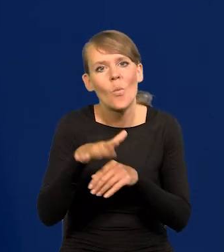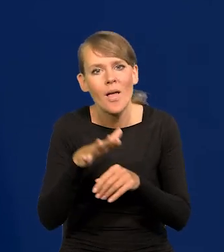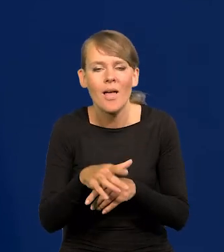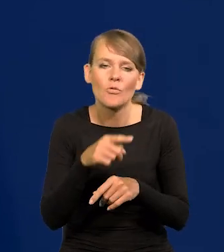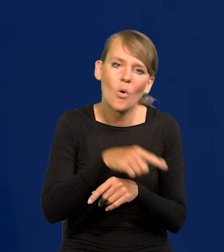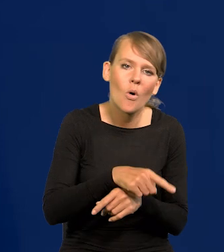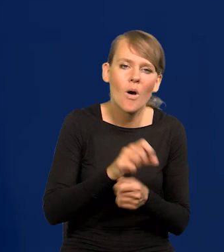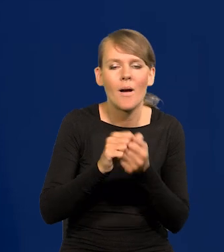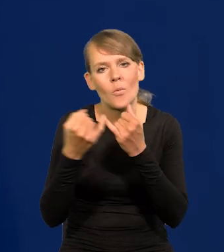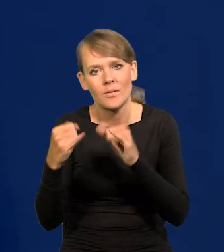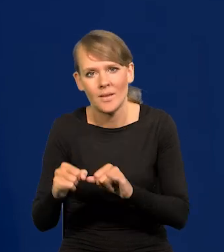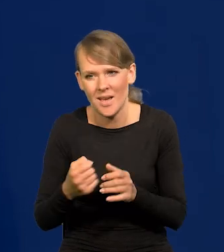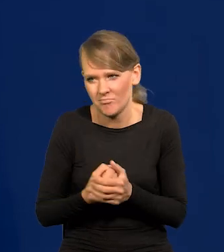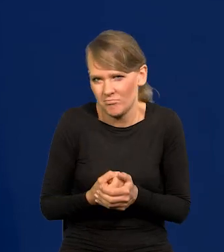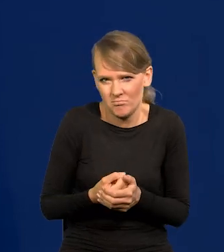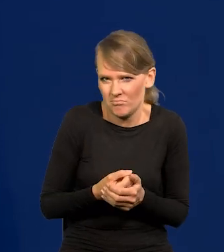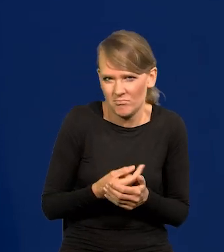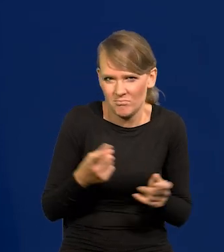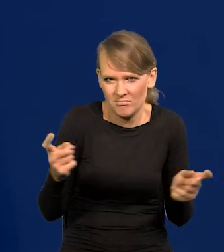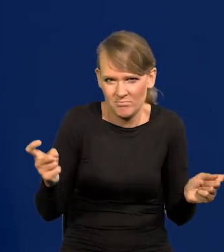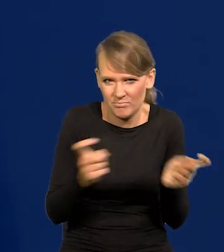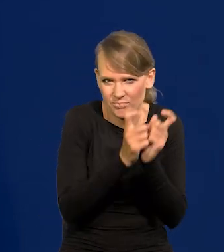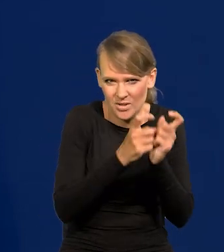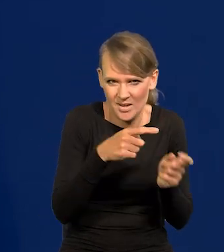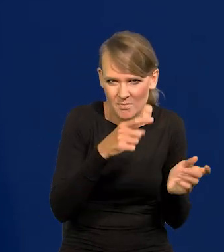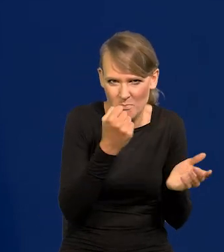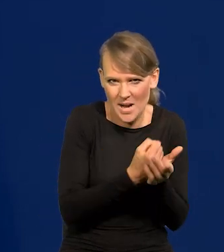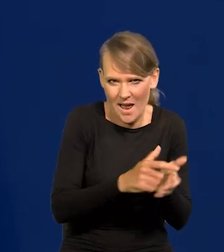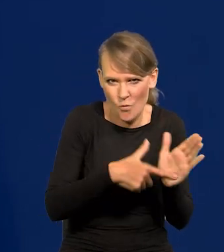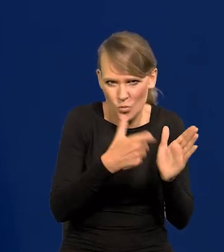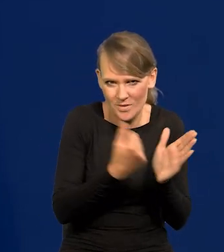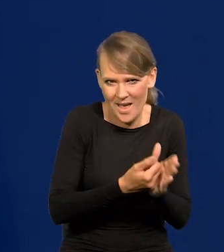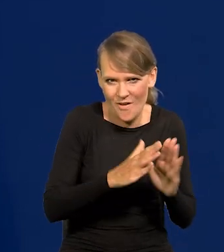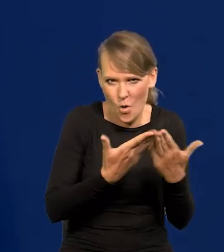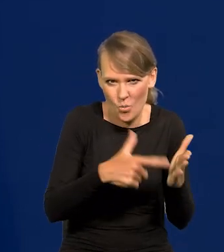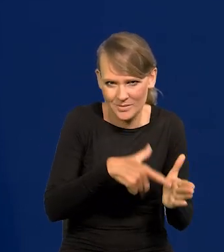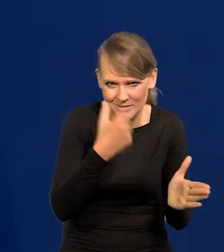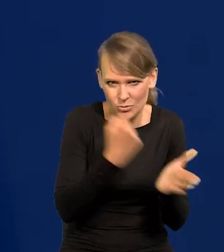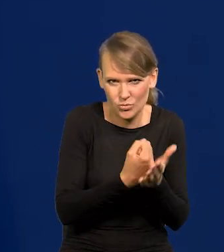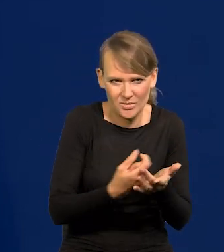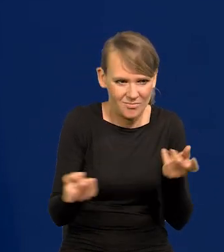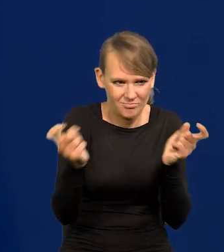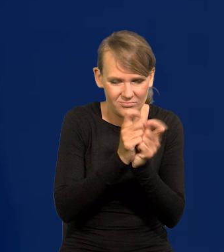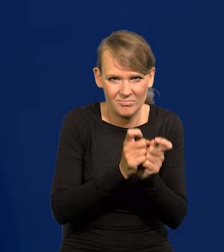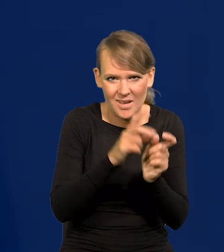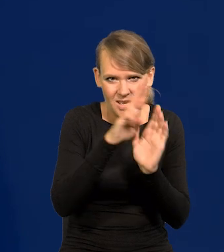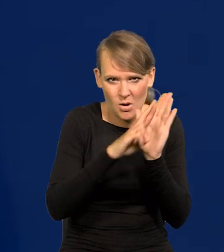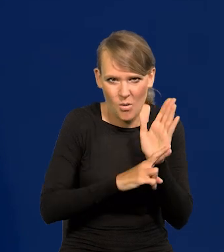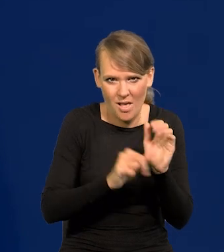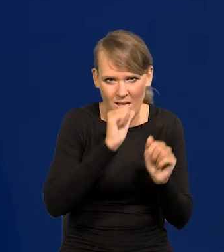co jest sprzeczne z prawem, sprzeczne z ustawą, sprzeczne z Konstytucją, sprzeczne z regulacjami europejskimi.